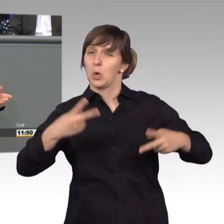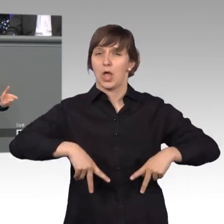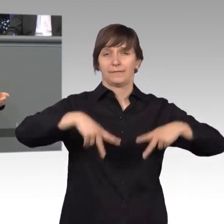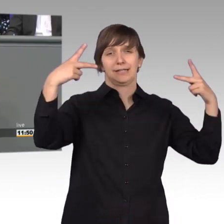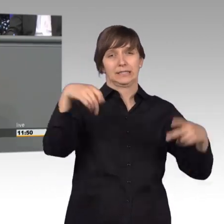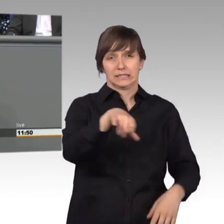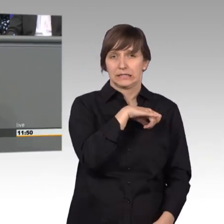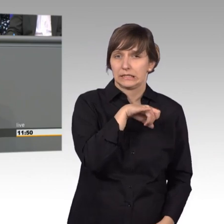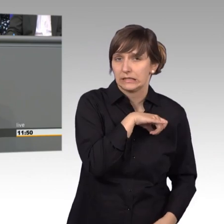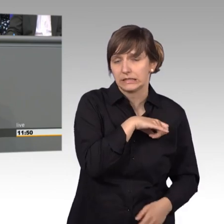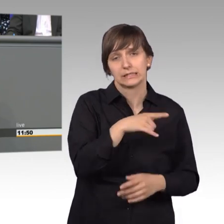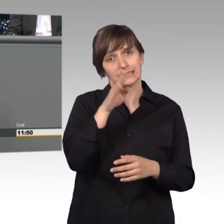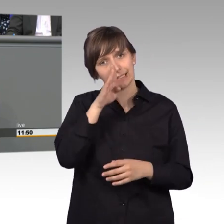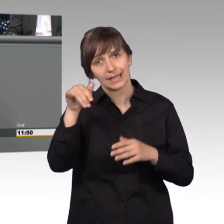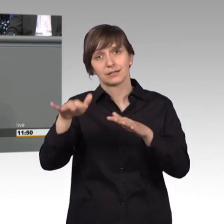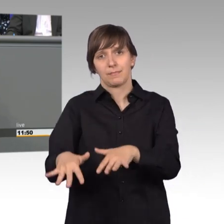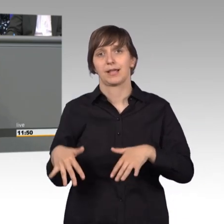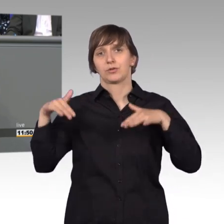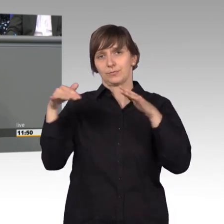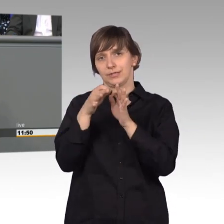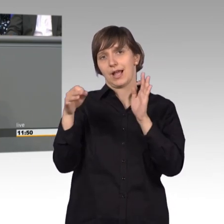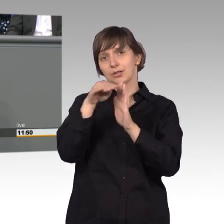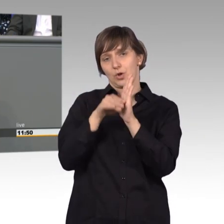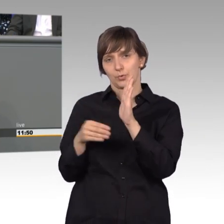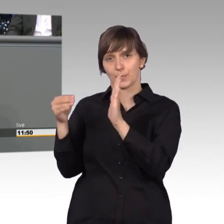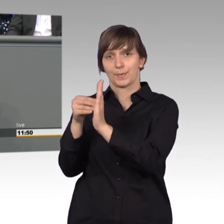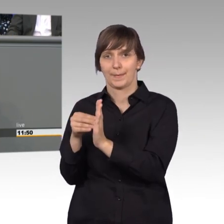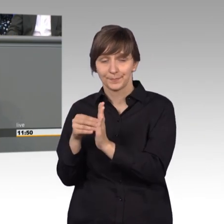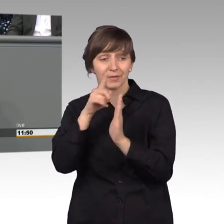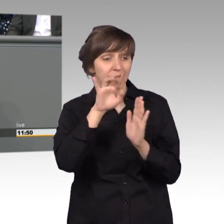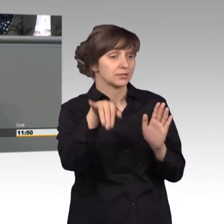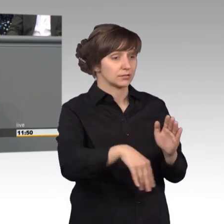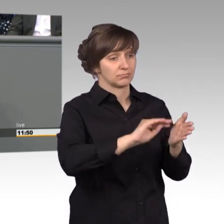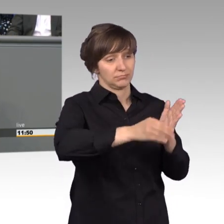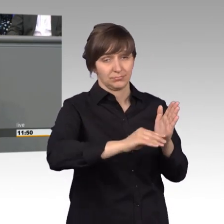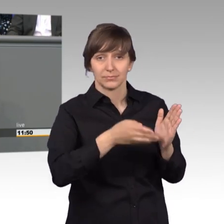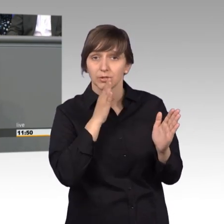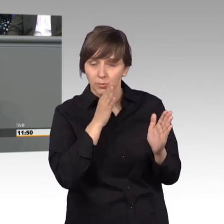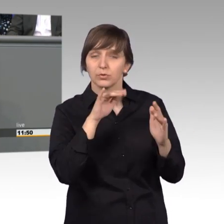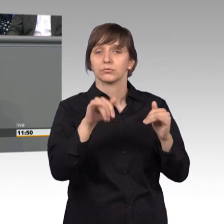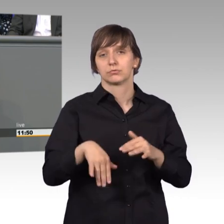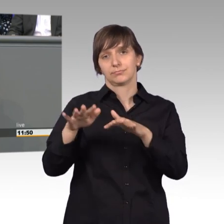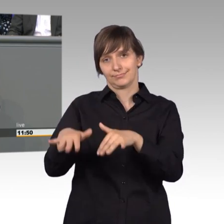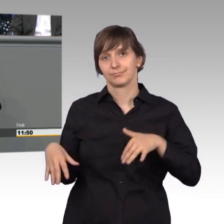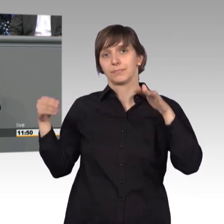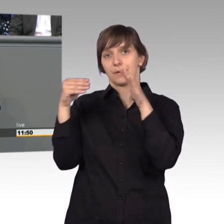die Tagesordnung des Plenums und wenn sie ausreichende Anzahl von Unterstützung erreichen. Wichtige Petitionen bekommen dadurch mehr